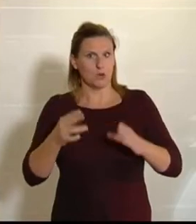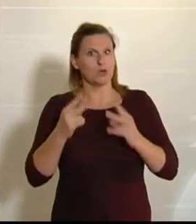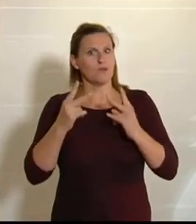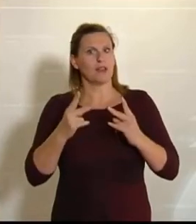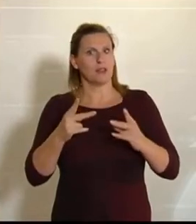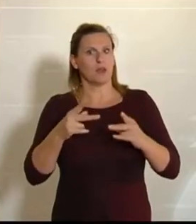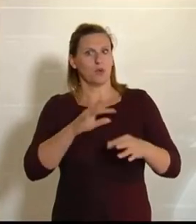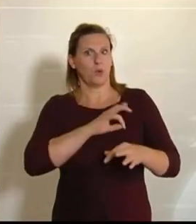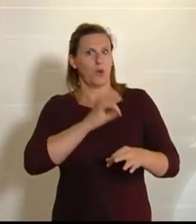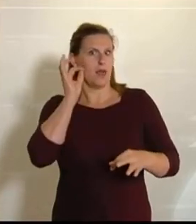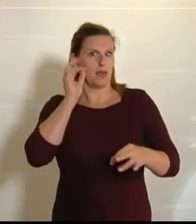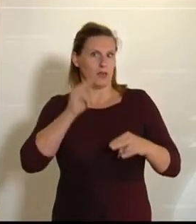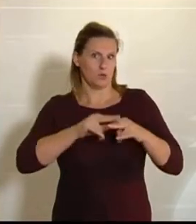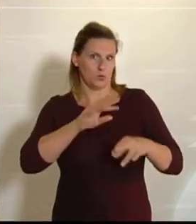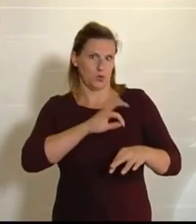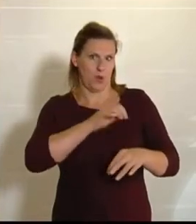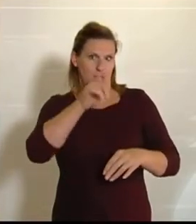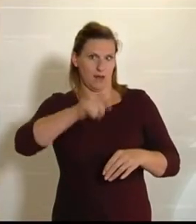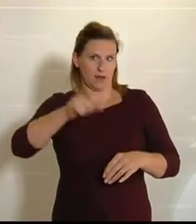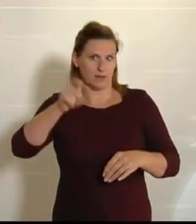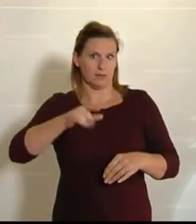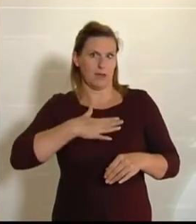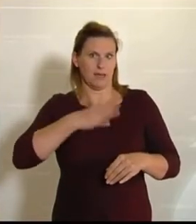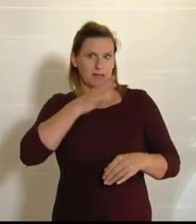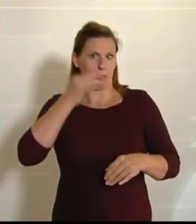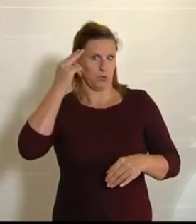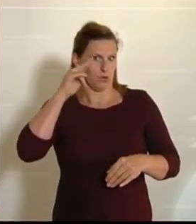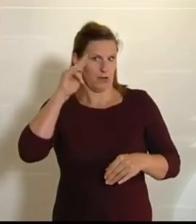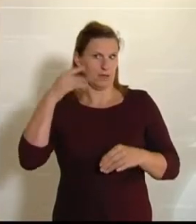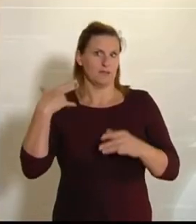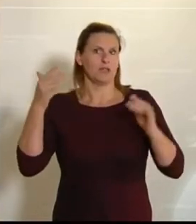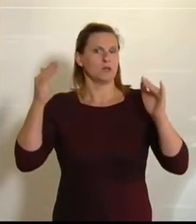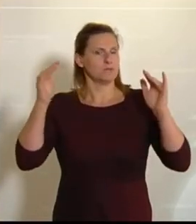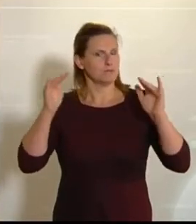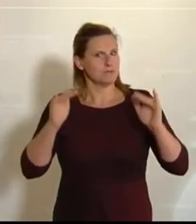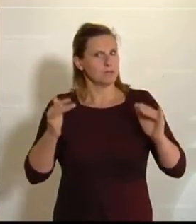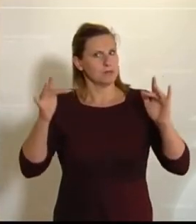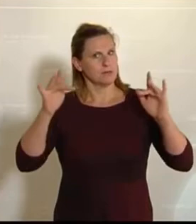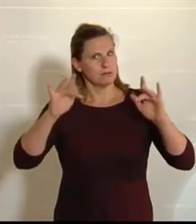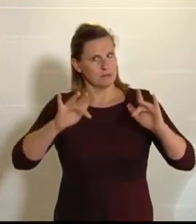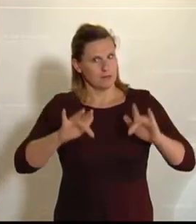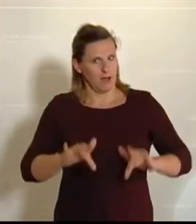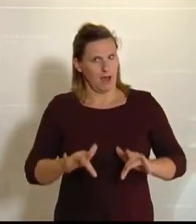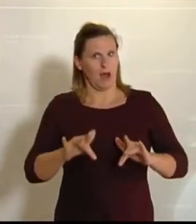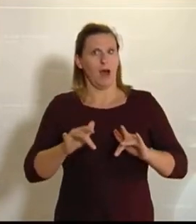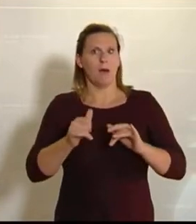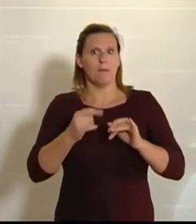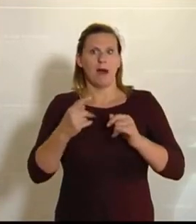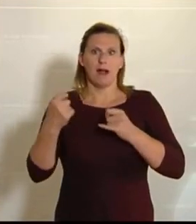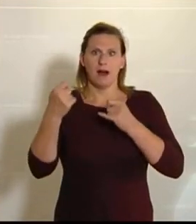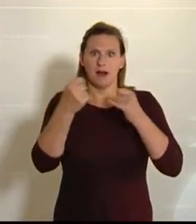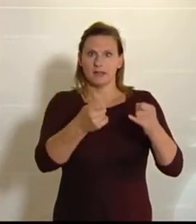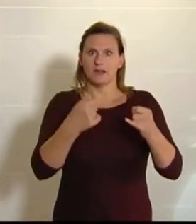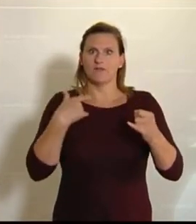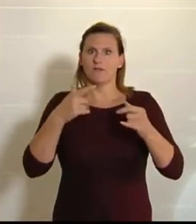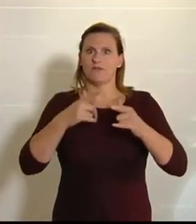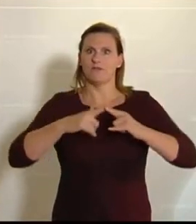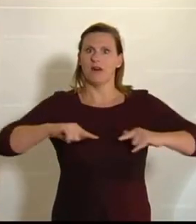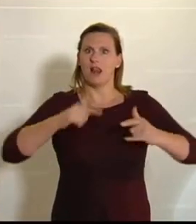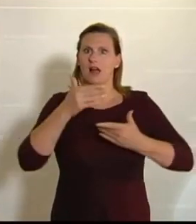Meine Damen und Herren! Jetzt kommen wir wieder zurück. Wir besprechen ein paar Anträge, die im Landwirtschaftsausschuss bearbeitet worden sind.